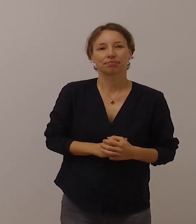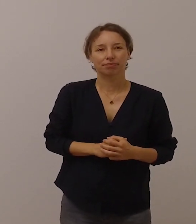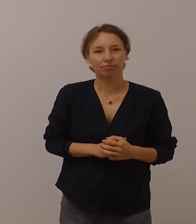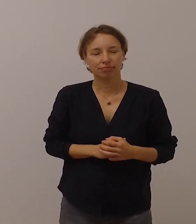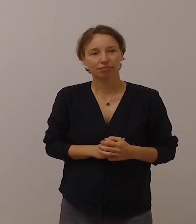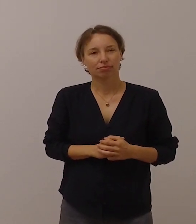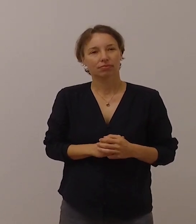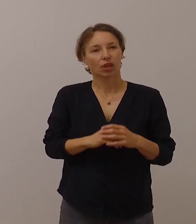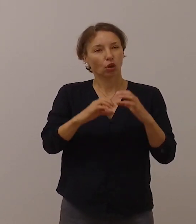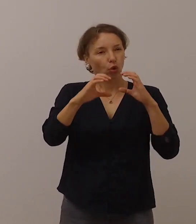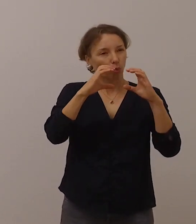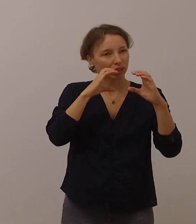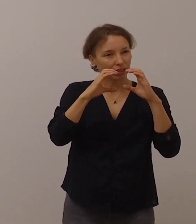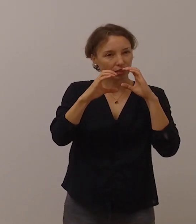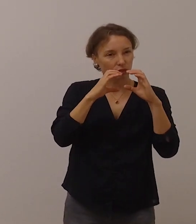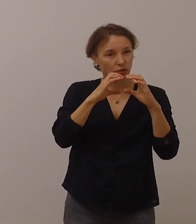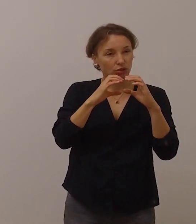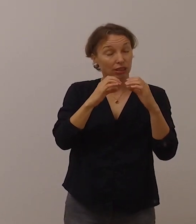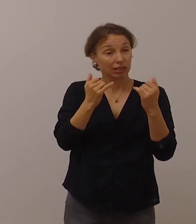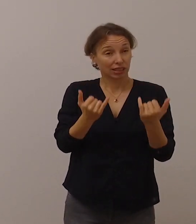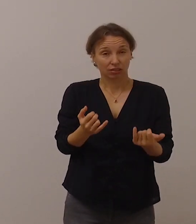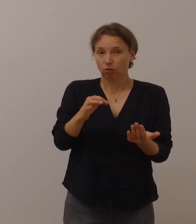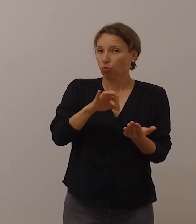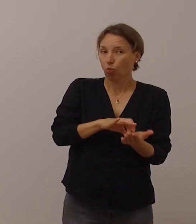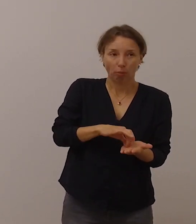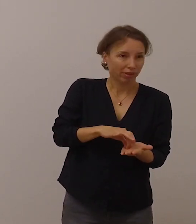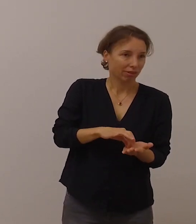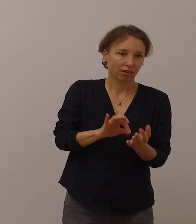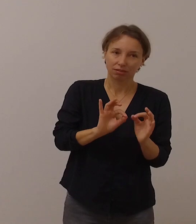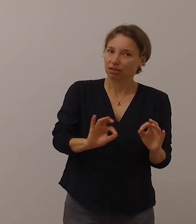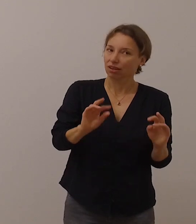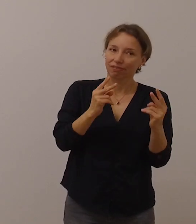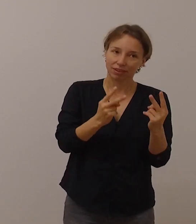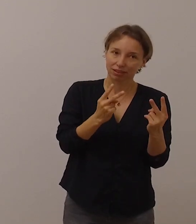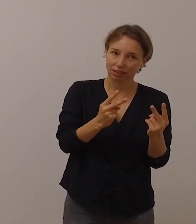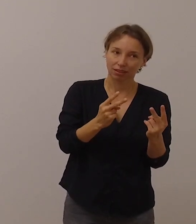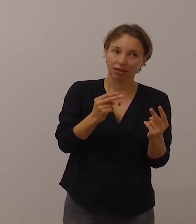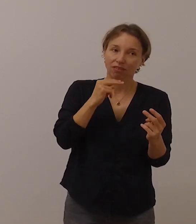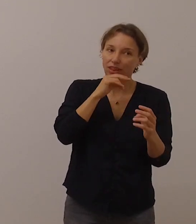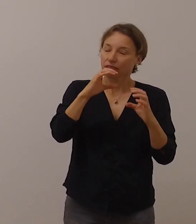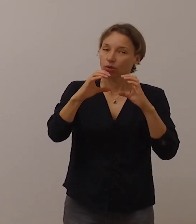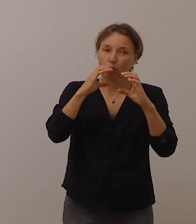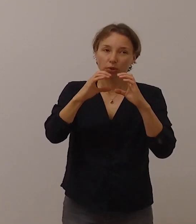Kommunikation ist derzeit alles. Wenn nicht gut kommuniziert wird,